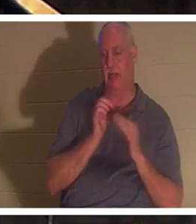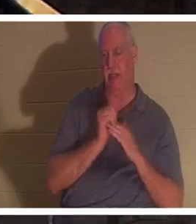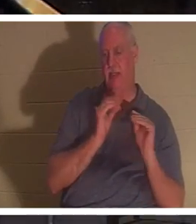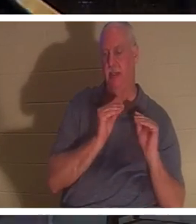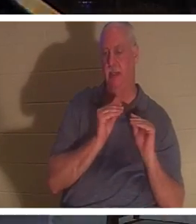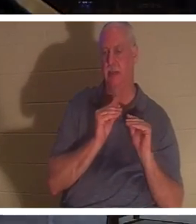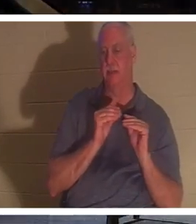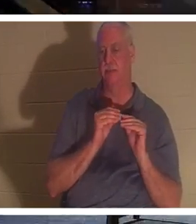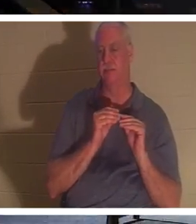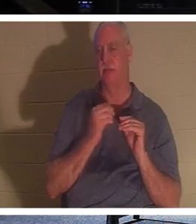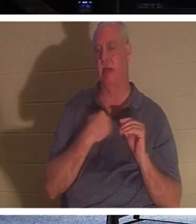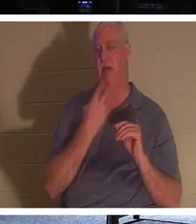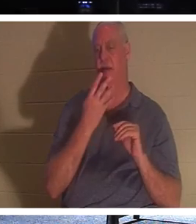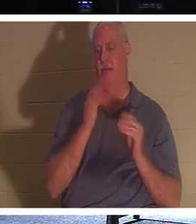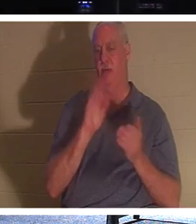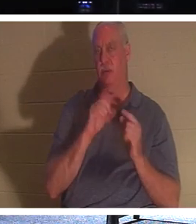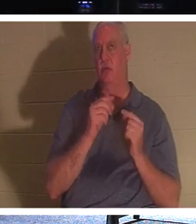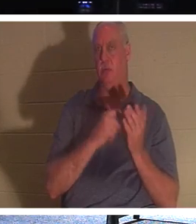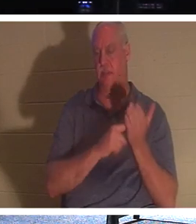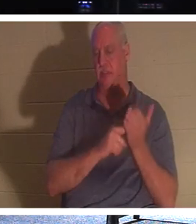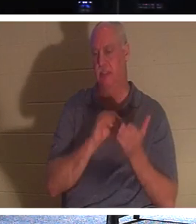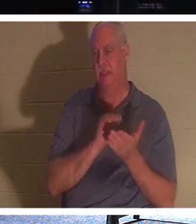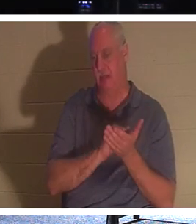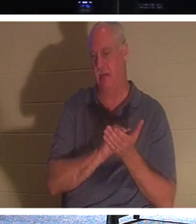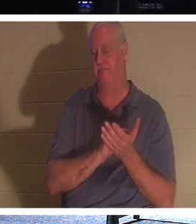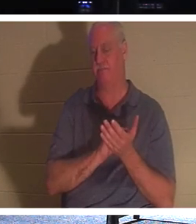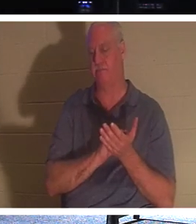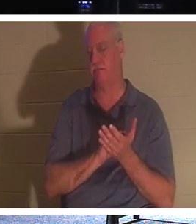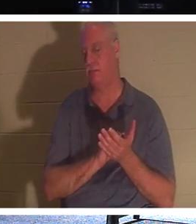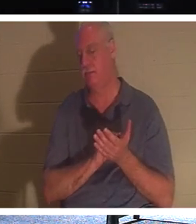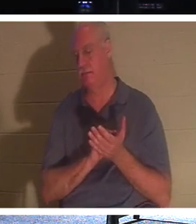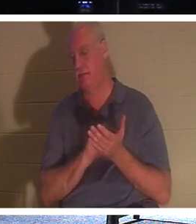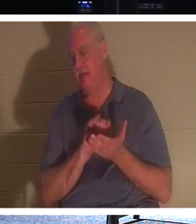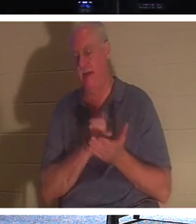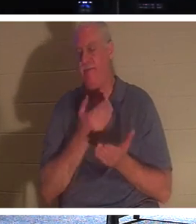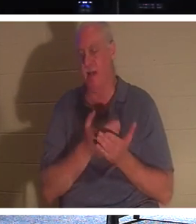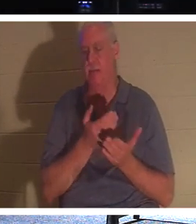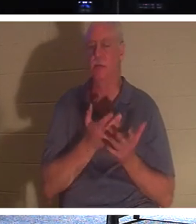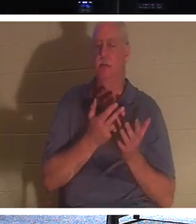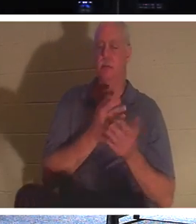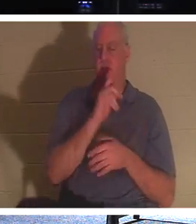चार छोटे समूह हैं और हम मंगलवार और गुरुवार समूह में इसी तथ्य के बारे में बात कर रहे हैं,